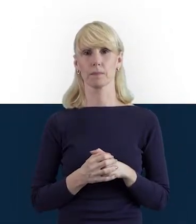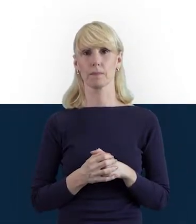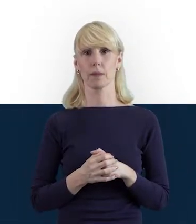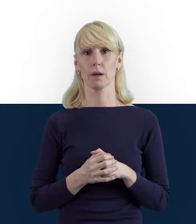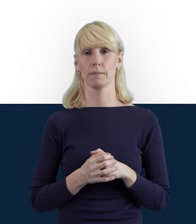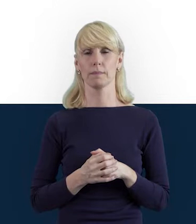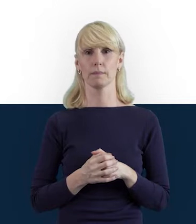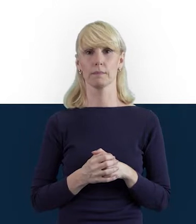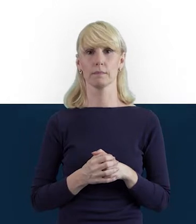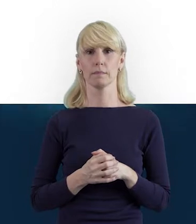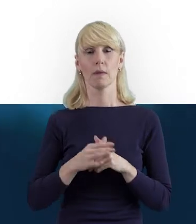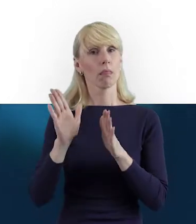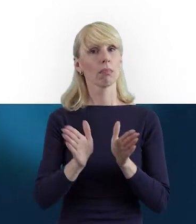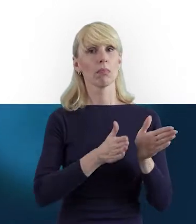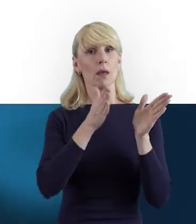Przechodząc do następnego slajdu,